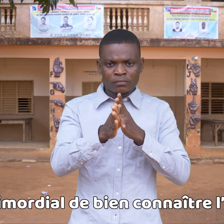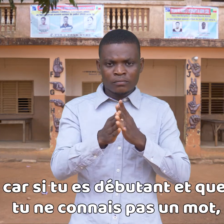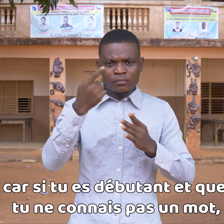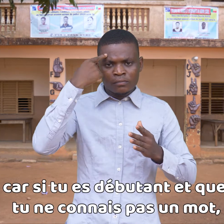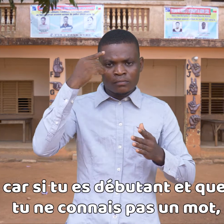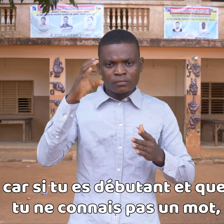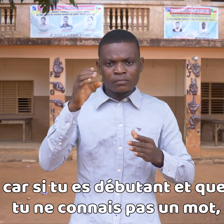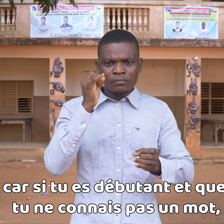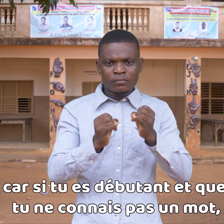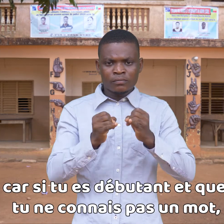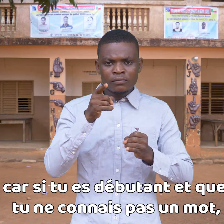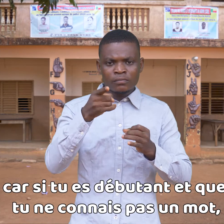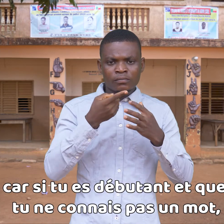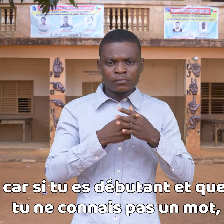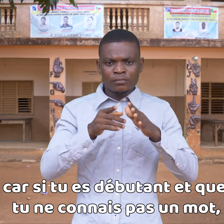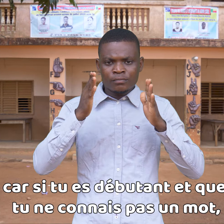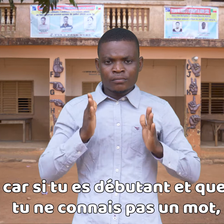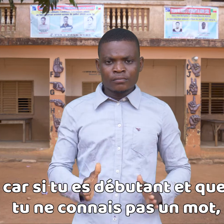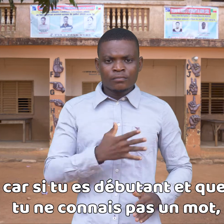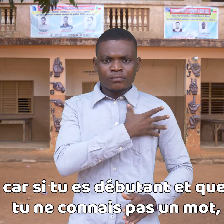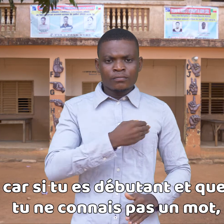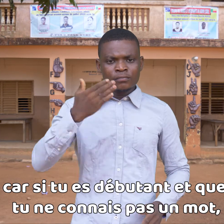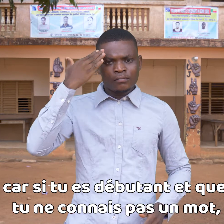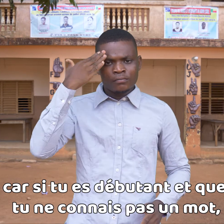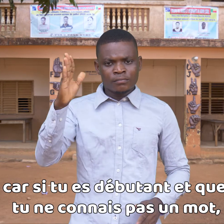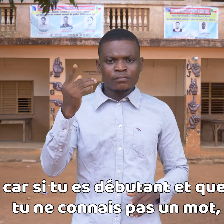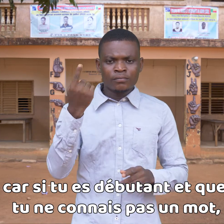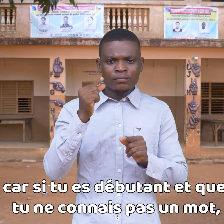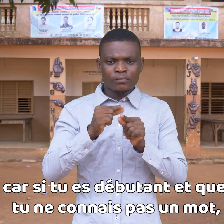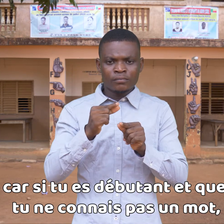ya que si eres principiante y no conoces una palabra,